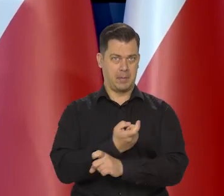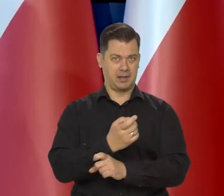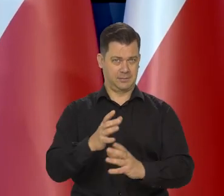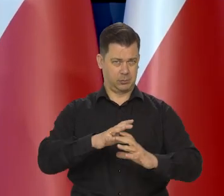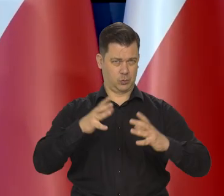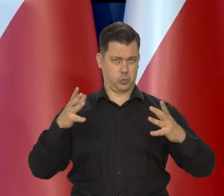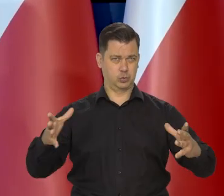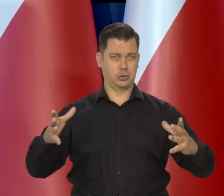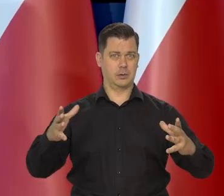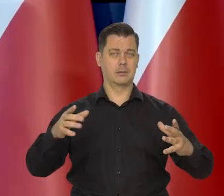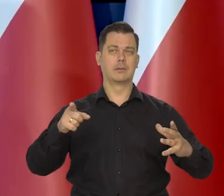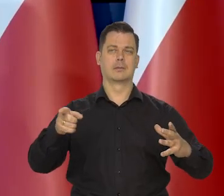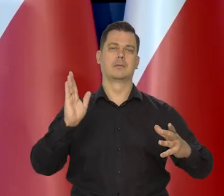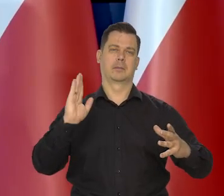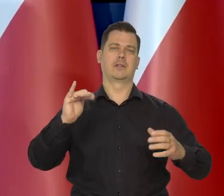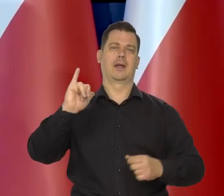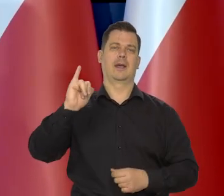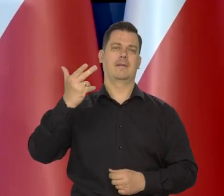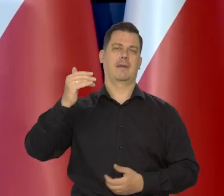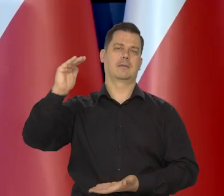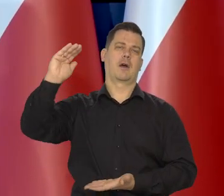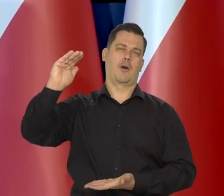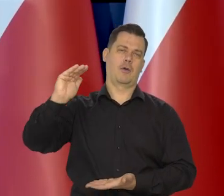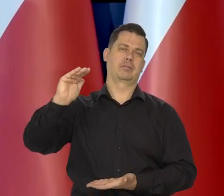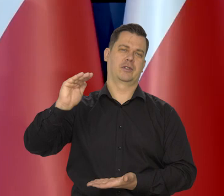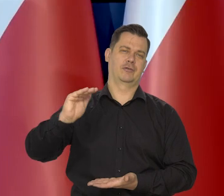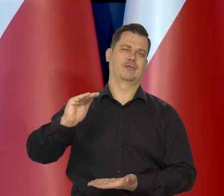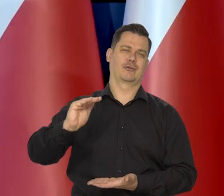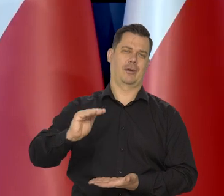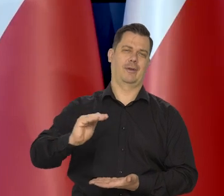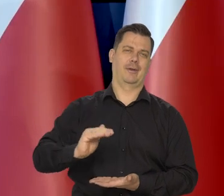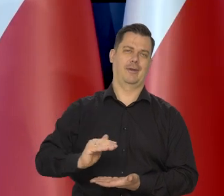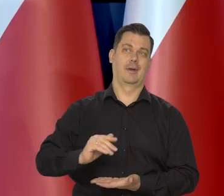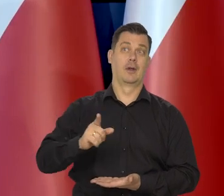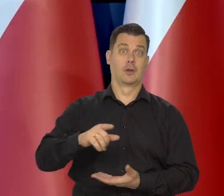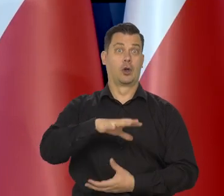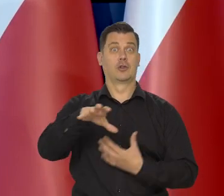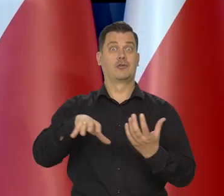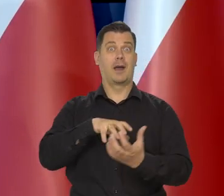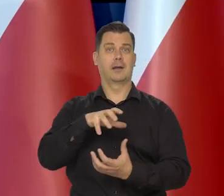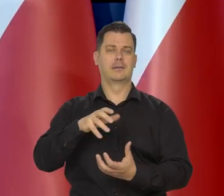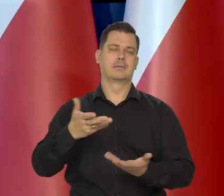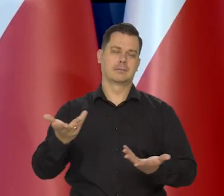też zadziała dezinflacyjne i tym samym przyczyni się do tego pośrednio,